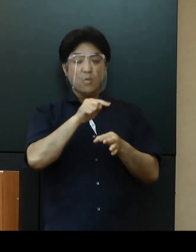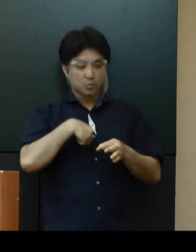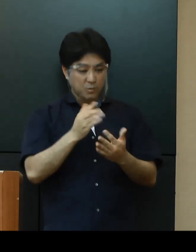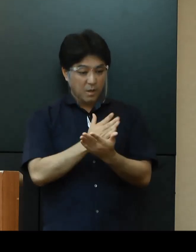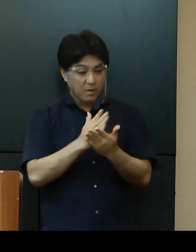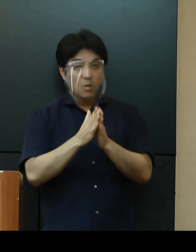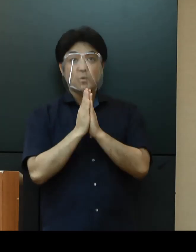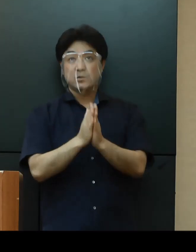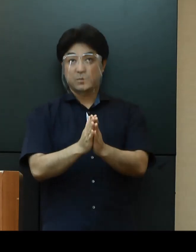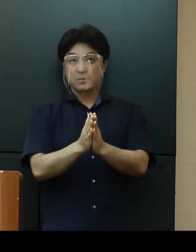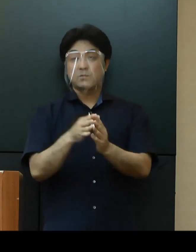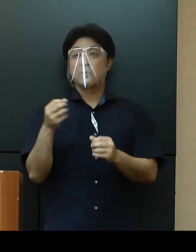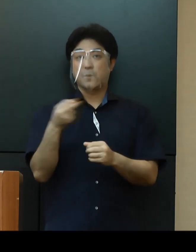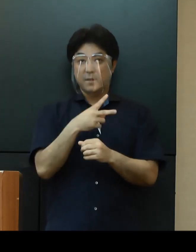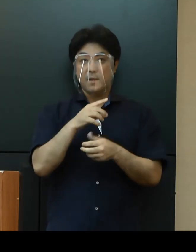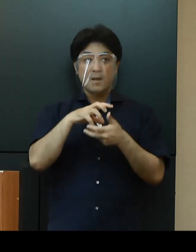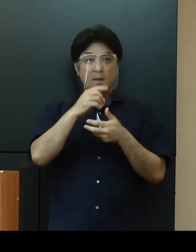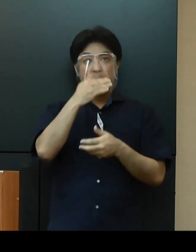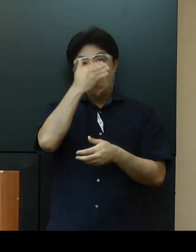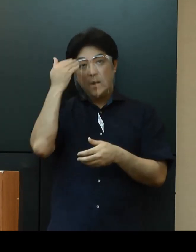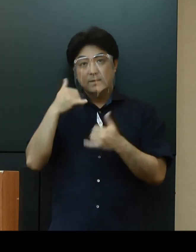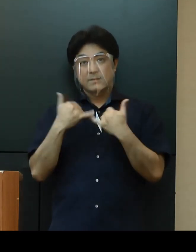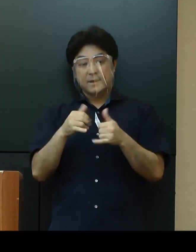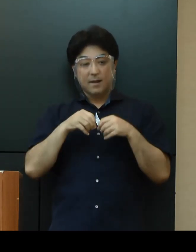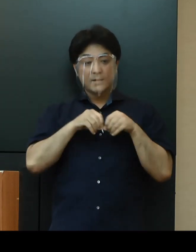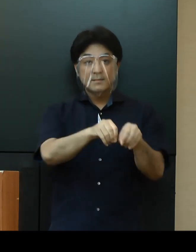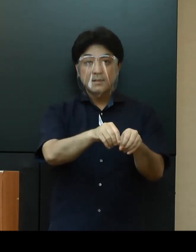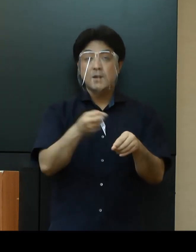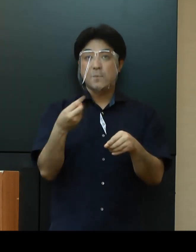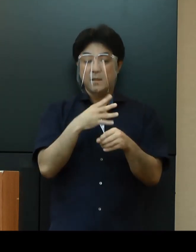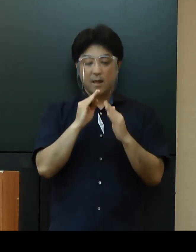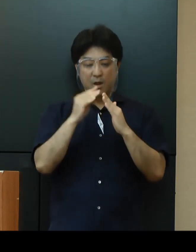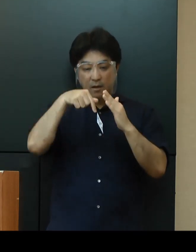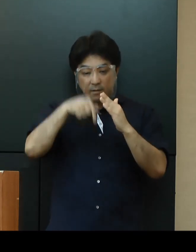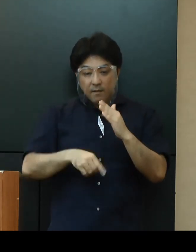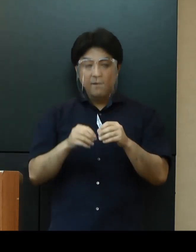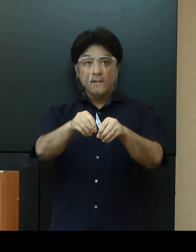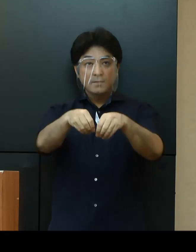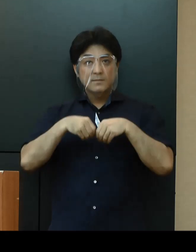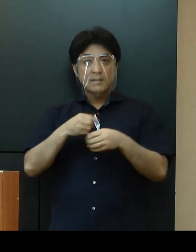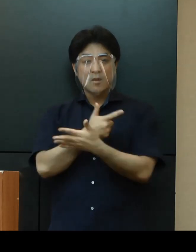また、若年層への感染および家族内での感染が増えてきており